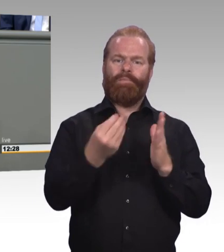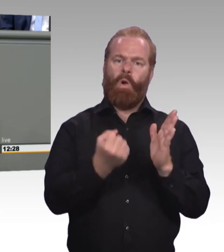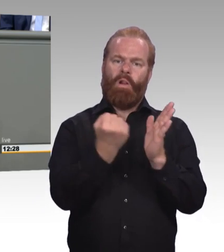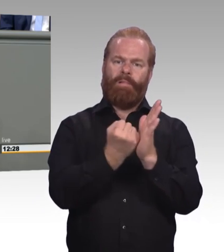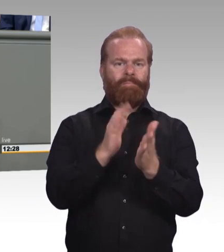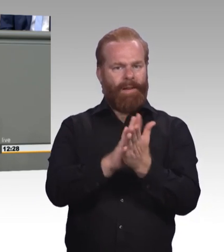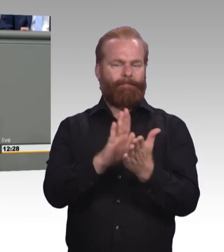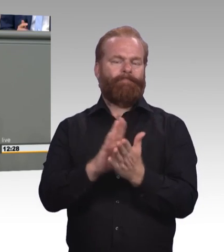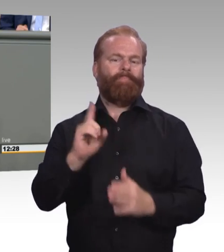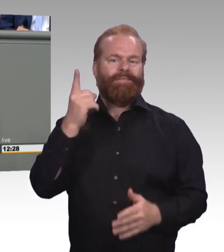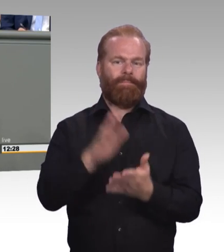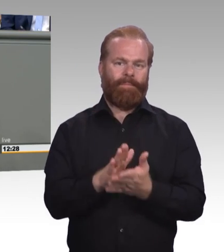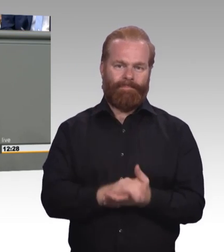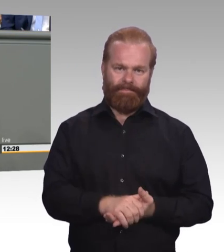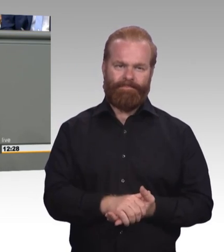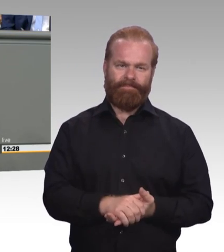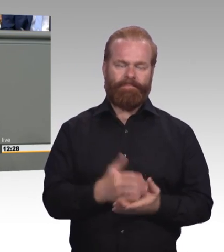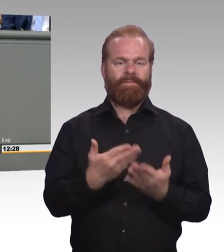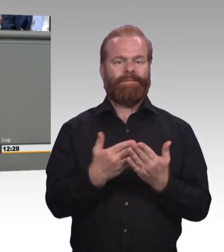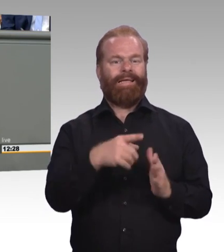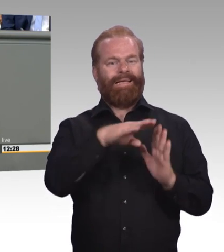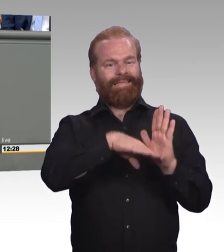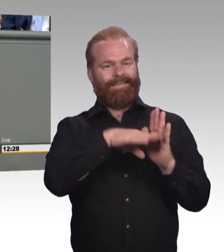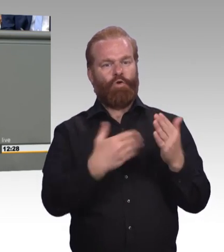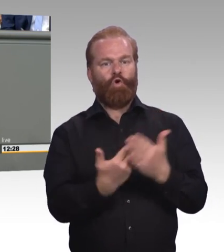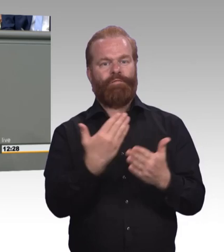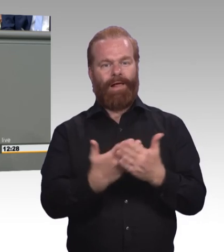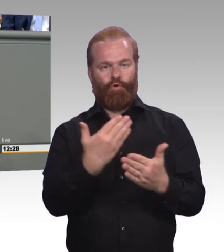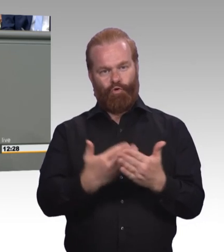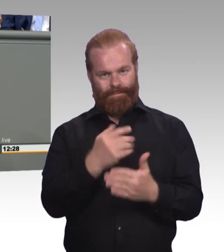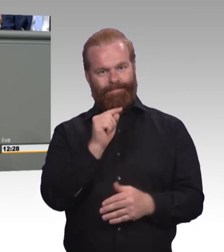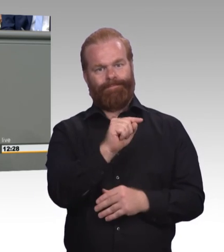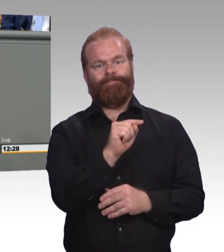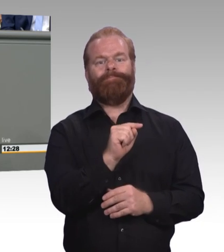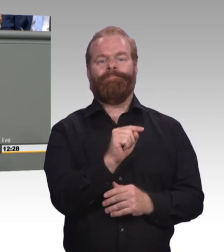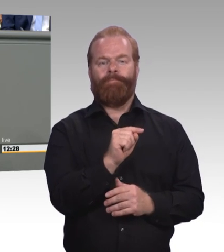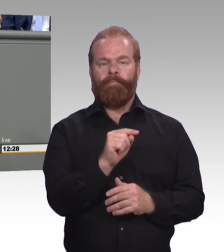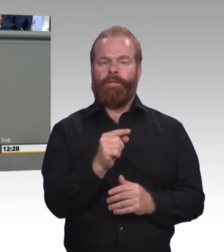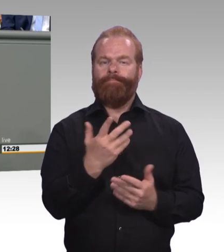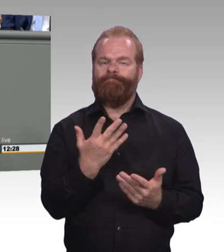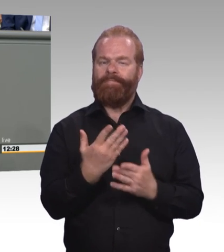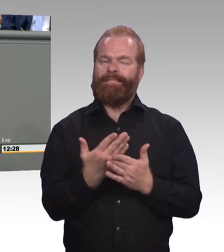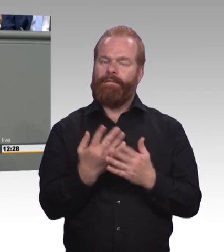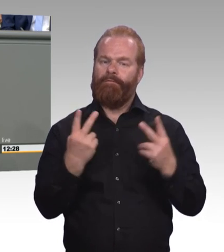damit man das internationale Erfolgsmodell der dualen Berufsaus- und Fortbildung stärken können. Und ich kann Ihnen versichern,